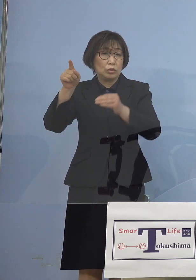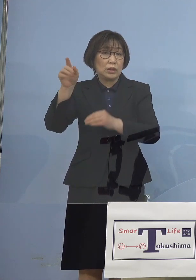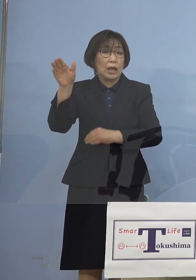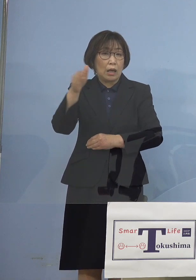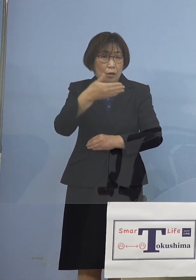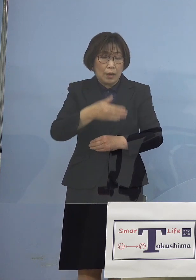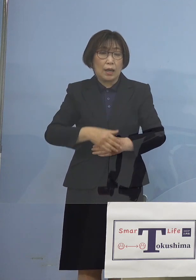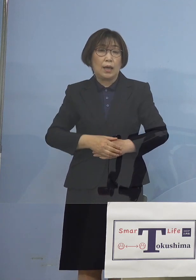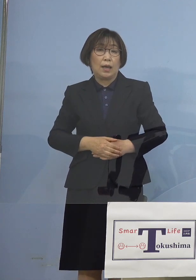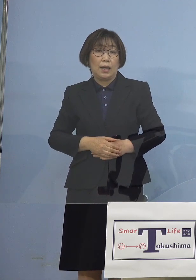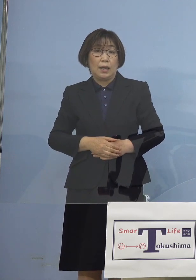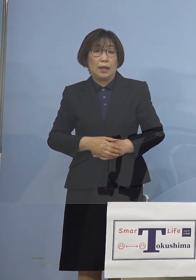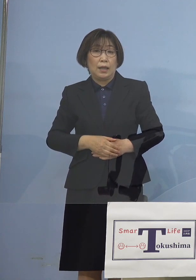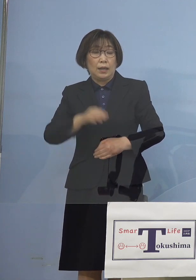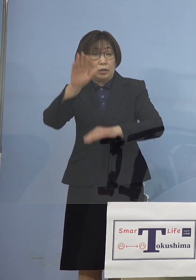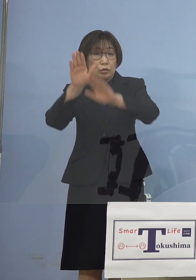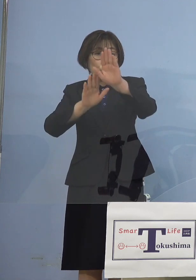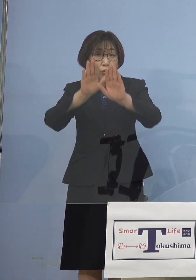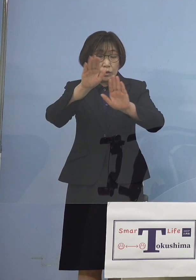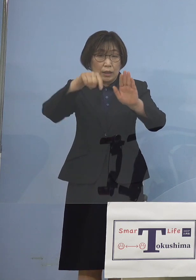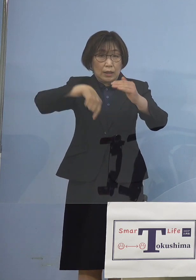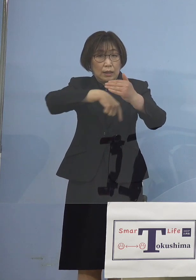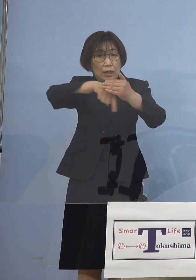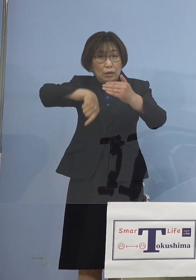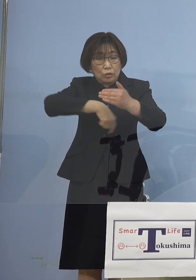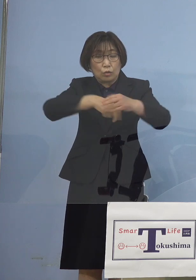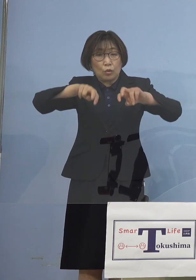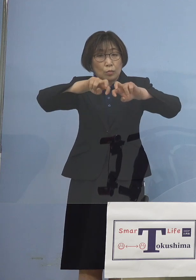情勢の分析を 引き続き行うと